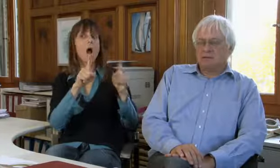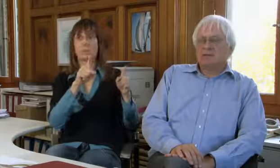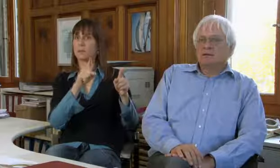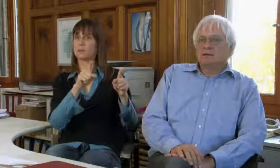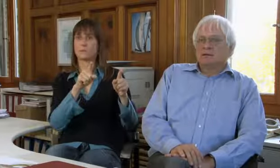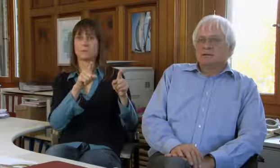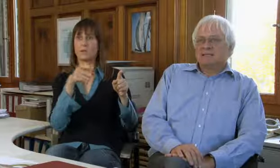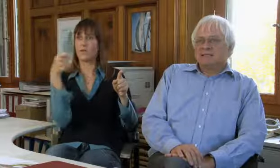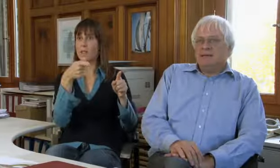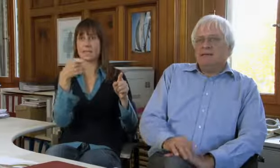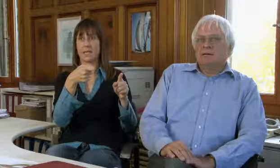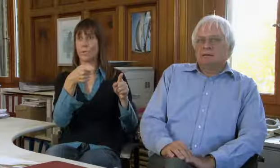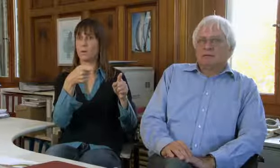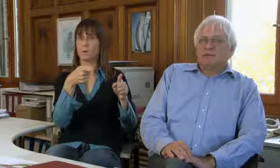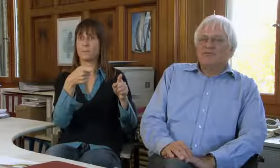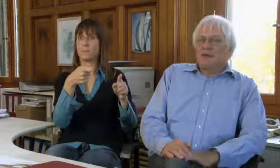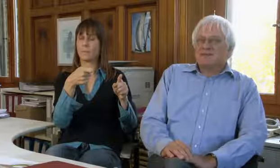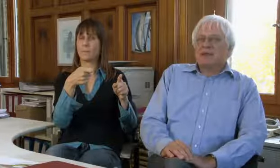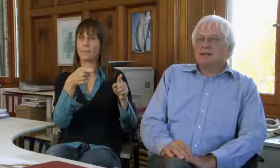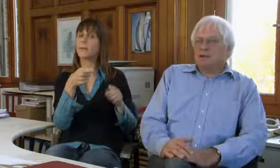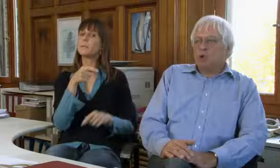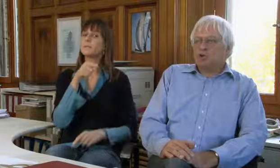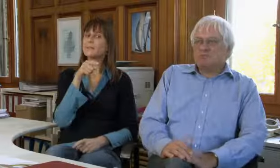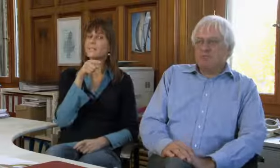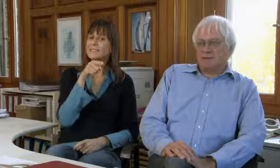ganz anders gestaltet ist.